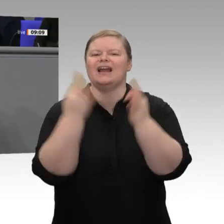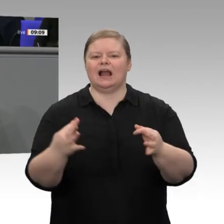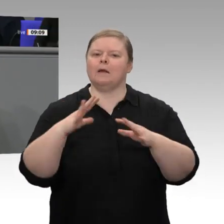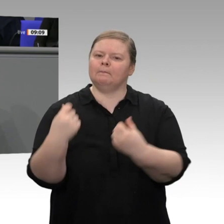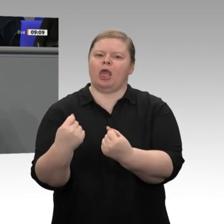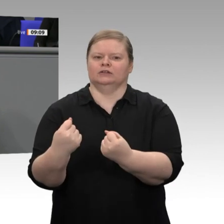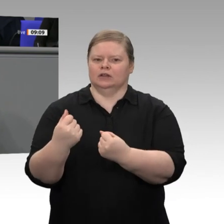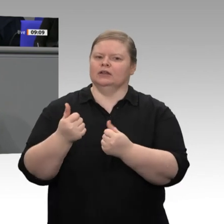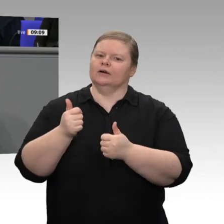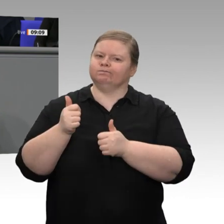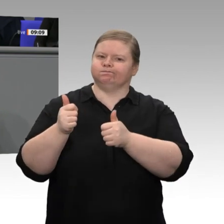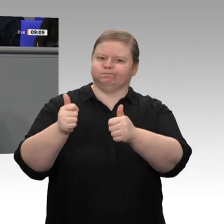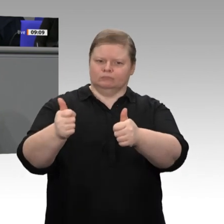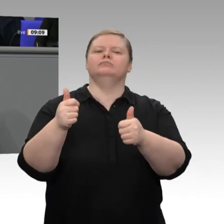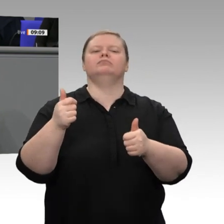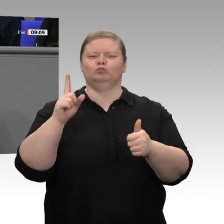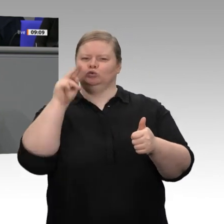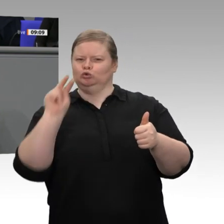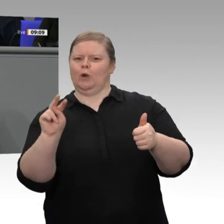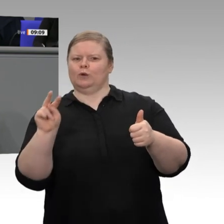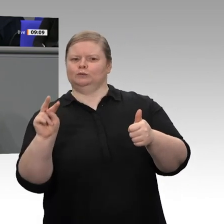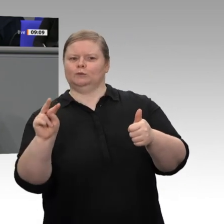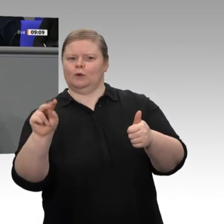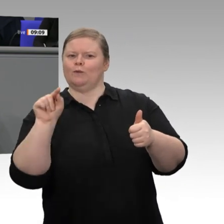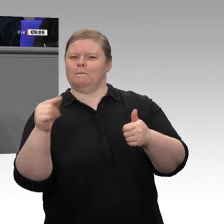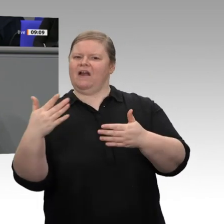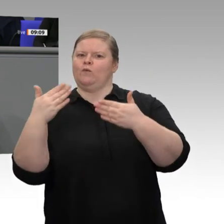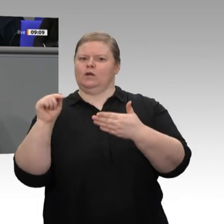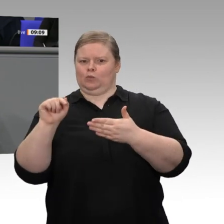haben beim Kohleausstieg, den wir gestern im Kabinett als Gesetzentwurf beschlossen